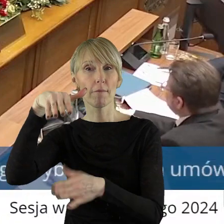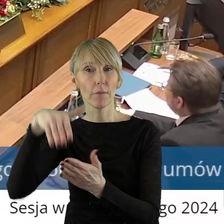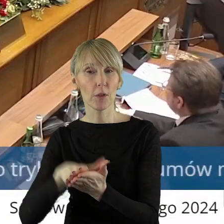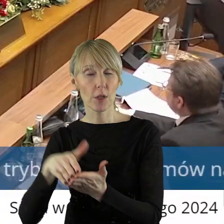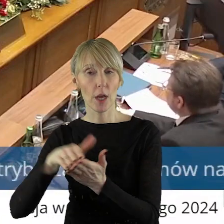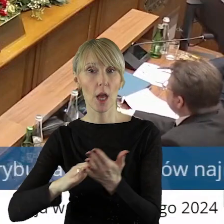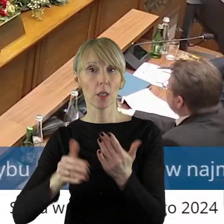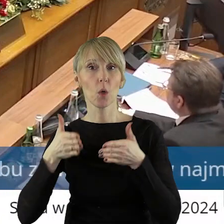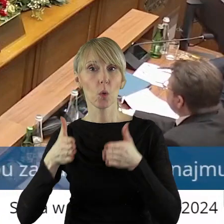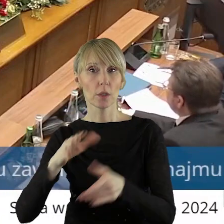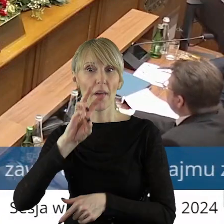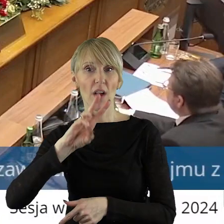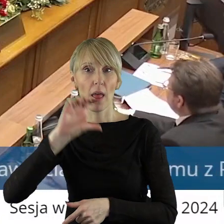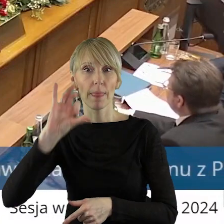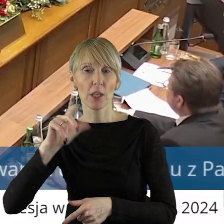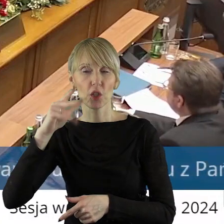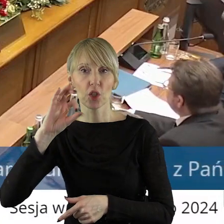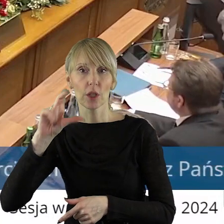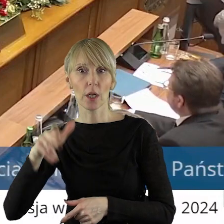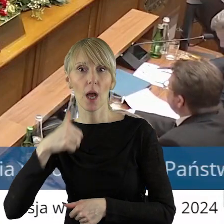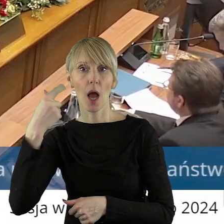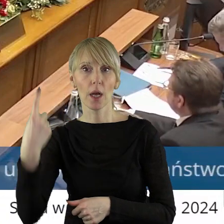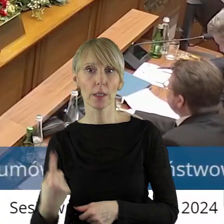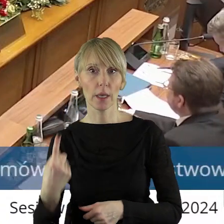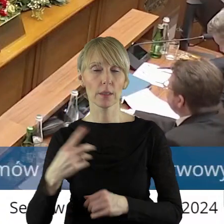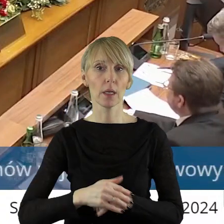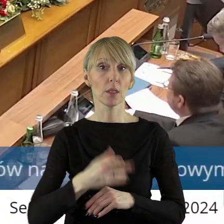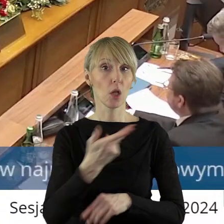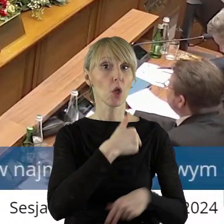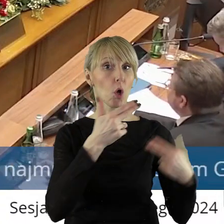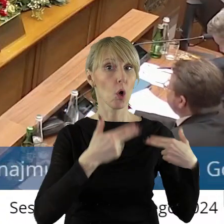Projekt uchwały został pozytywnie zaopiniowany przez Komisję Rozwoju Regionalnego,